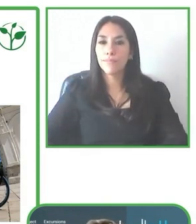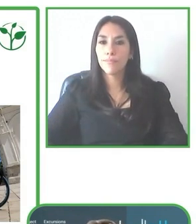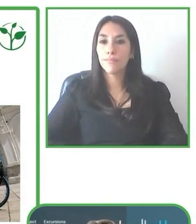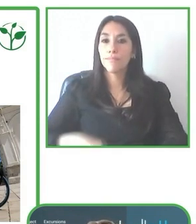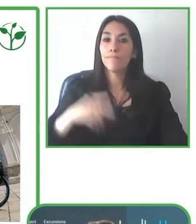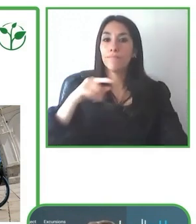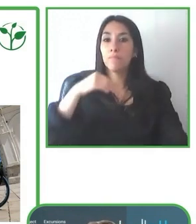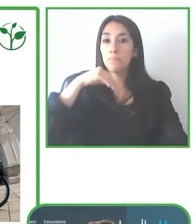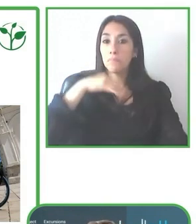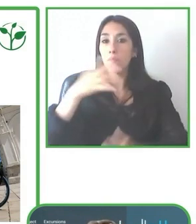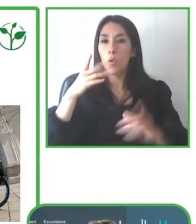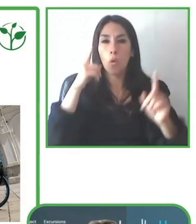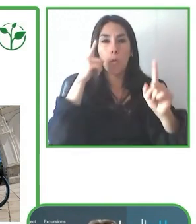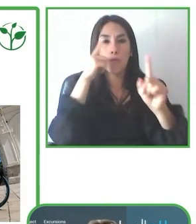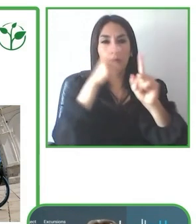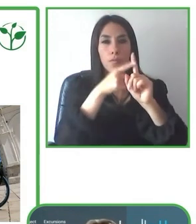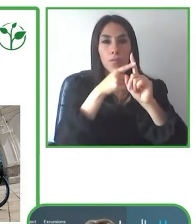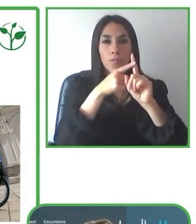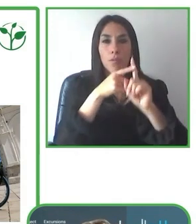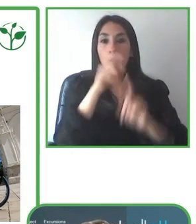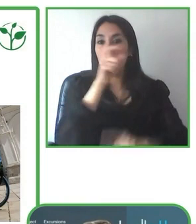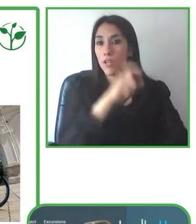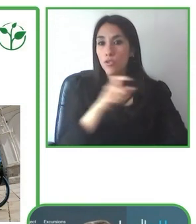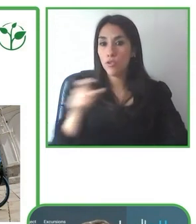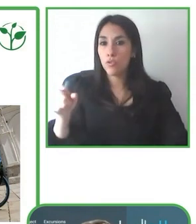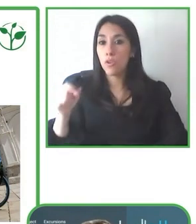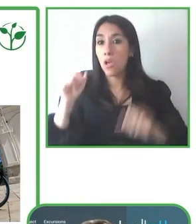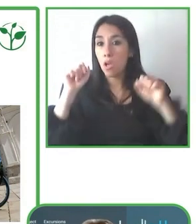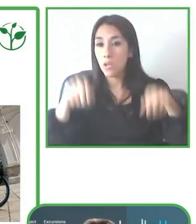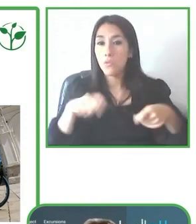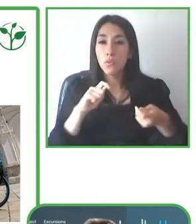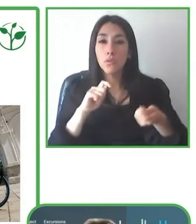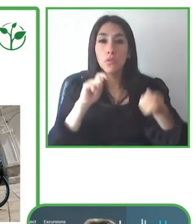Cuando nosotros iniciamos en el 2009, realmente el Ecuador no era, no era un